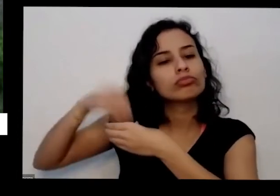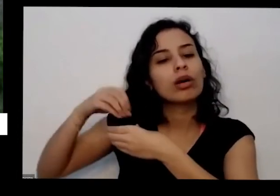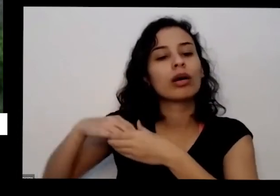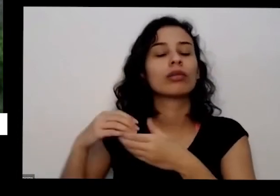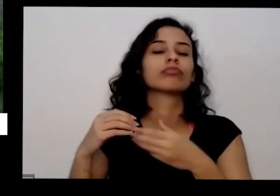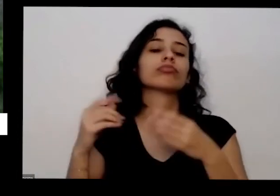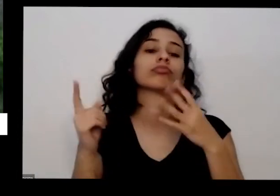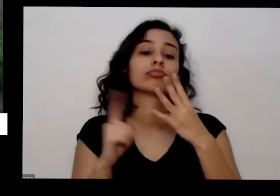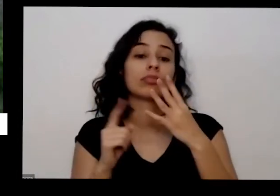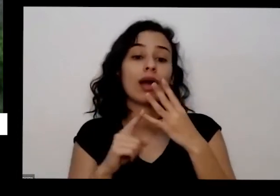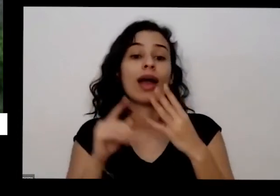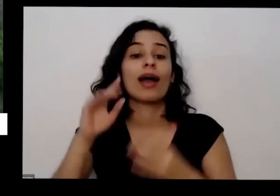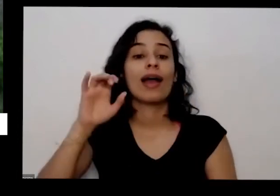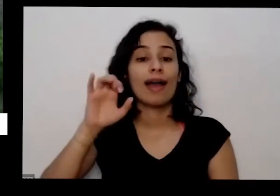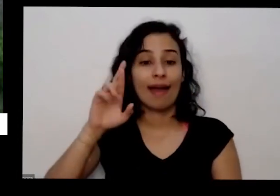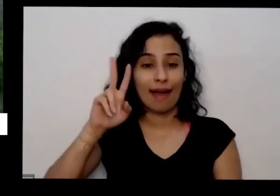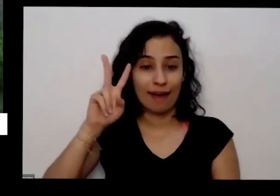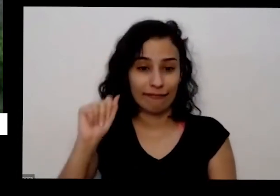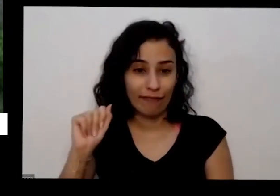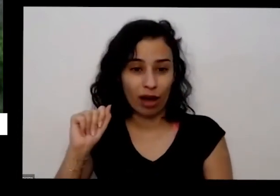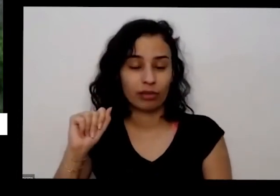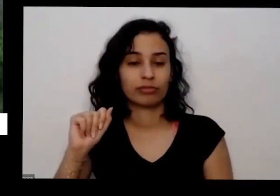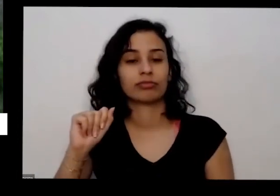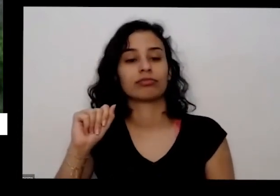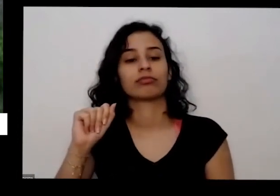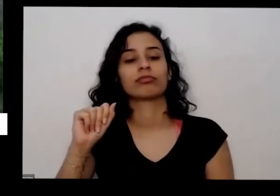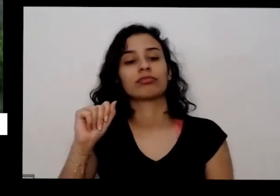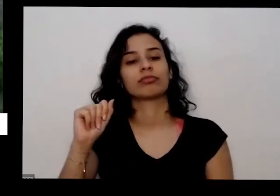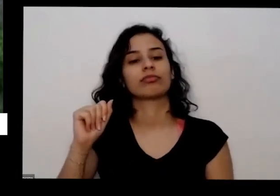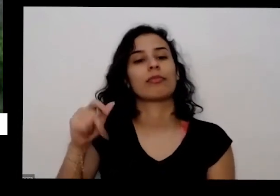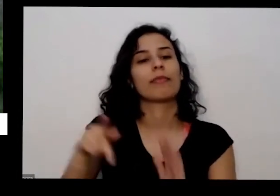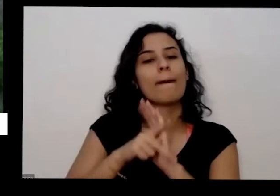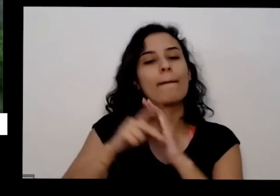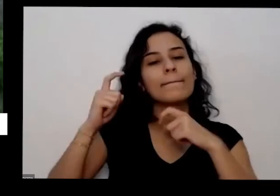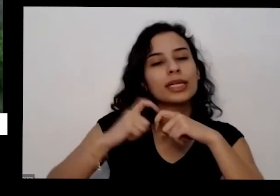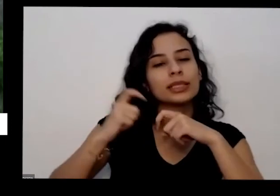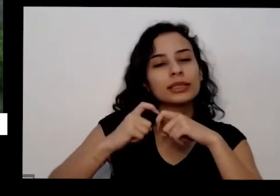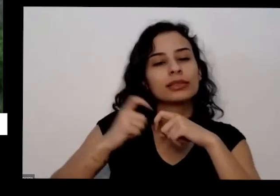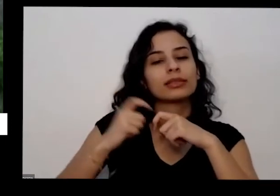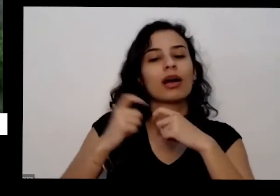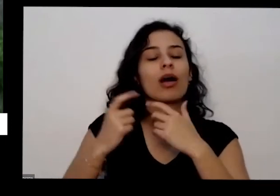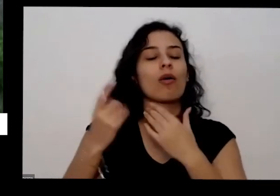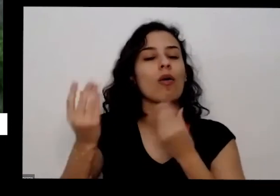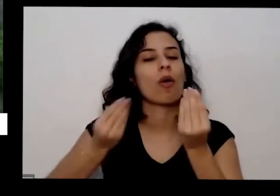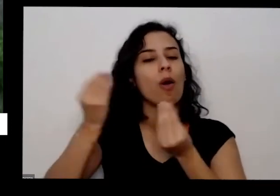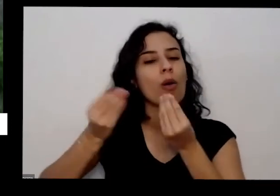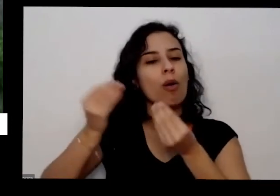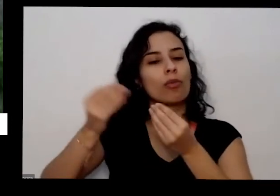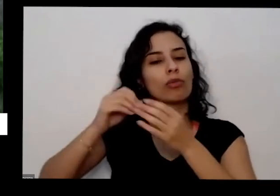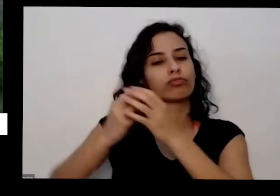Qual o melhor adubo e a Isabela Coelho também perguntou Juarez toda solta é plantada em vasos